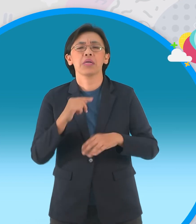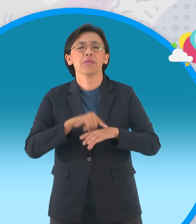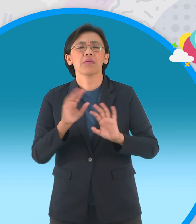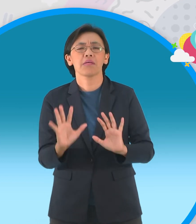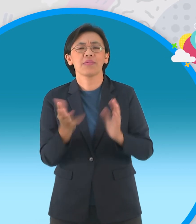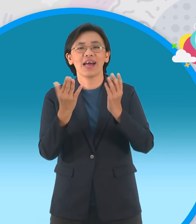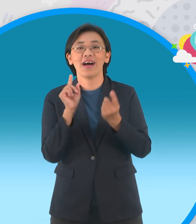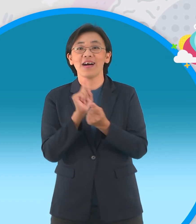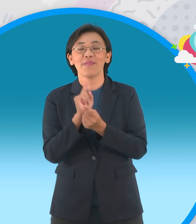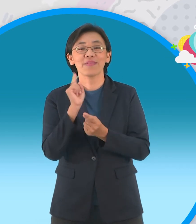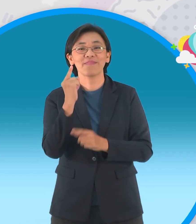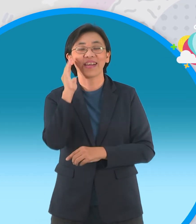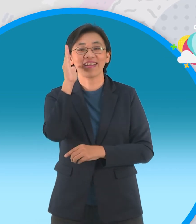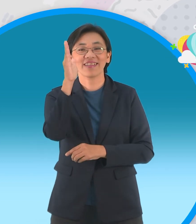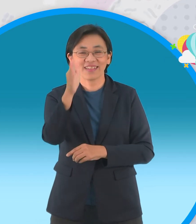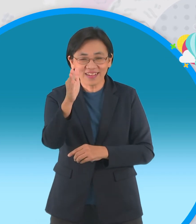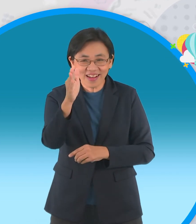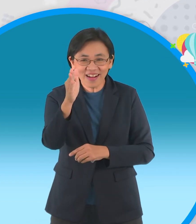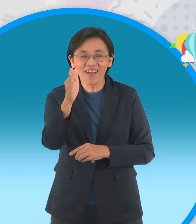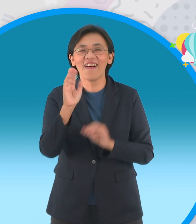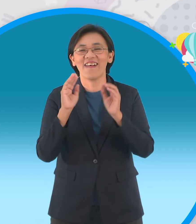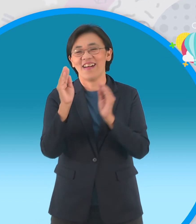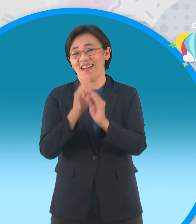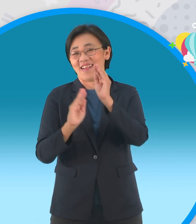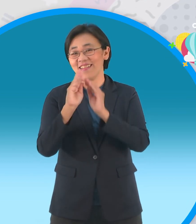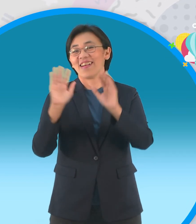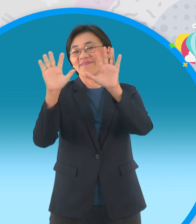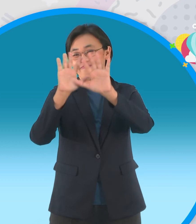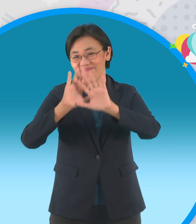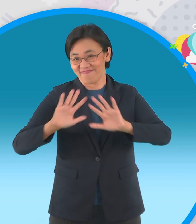กันต่ออีกนะครับแต่ว่าวันนี้เวลาหมดลง แล้วล่ะ พบกันใหม่ครั้งหน้ากับรายการ